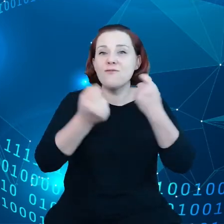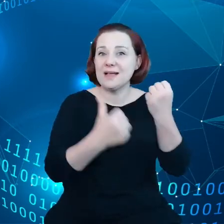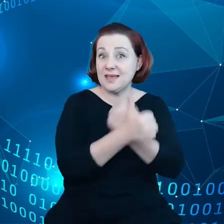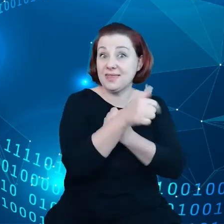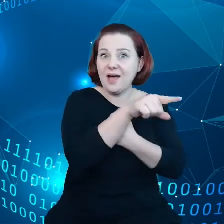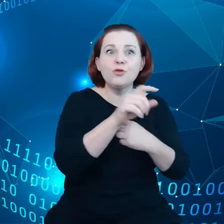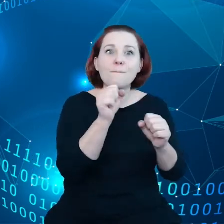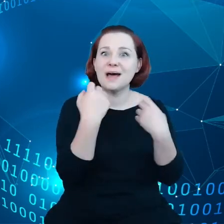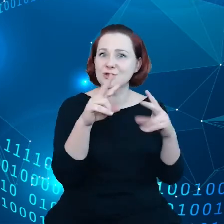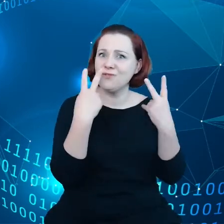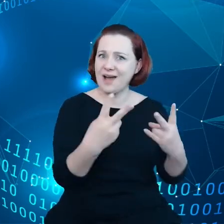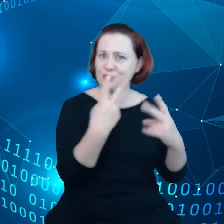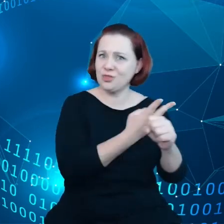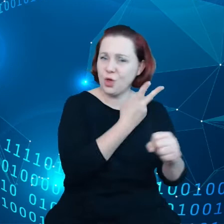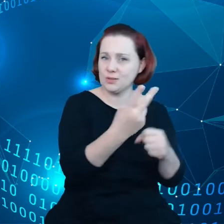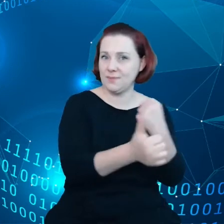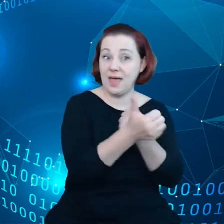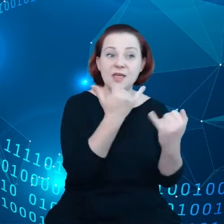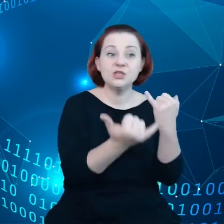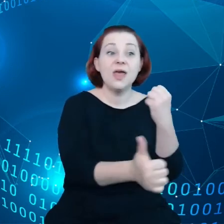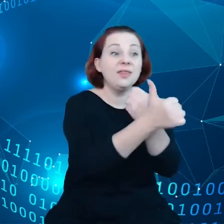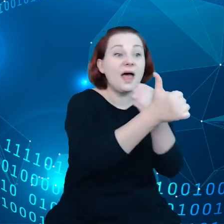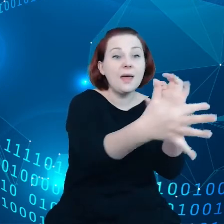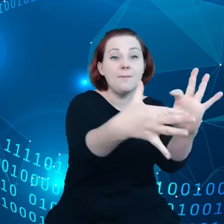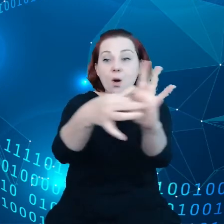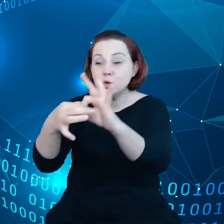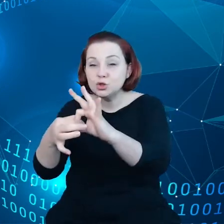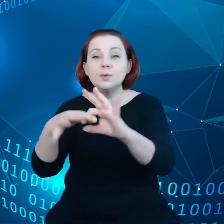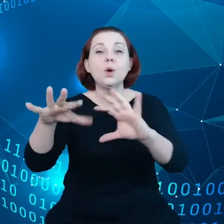danych, jeśli połączymy dane z infrastrukturą cyfrową, w tym